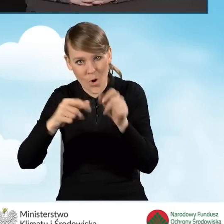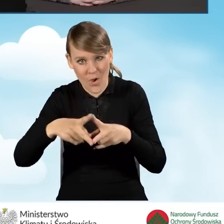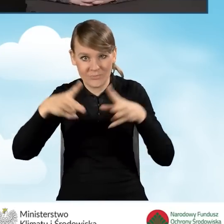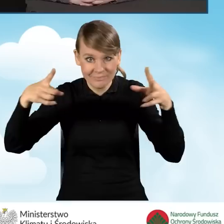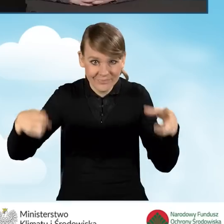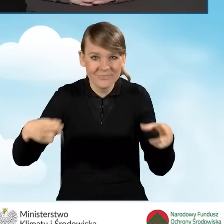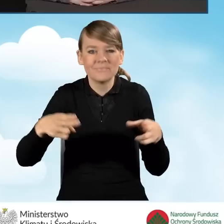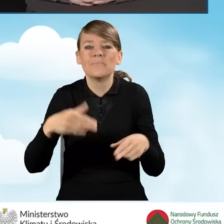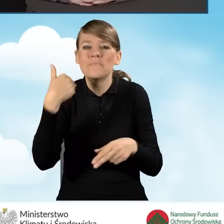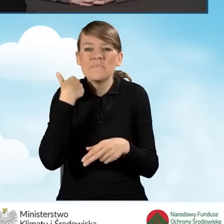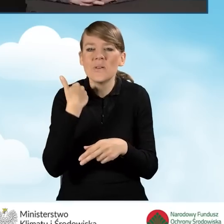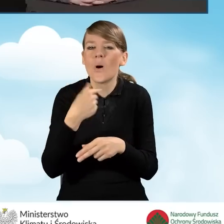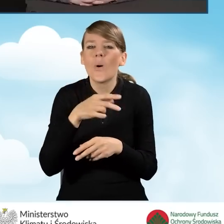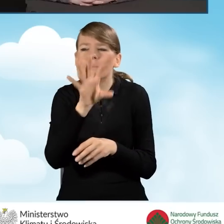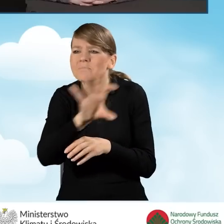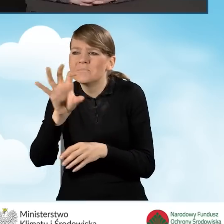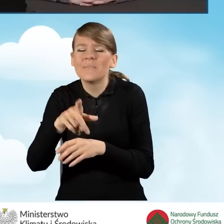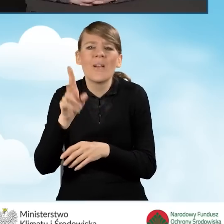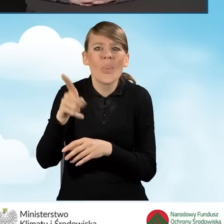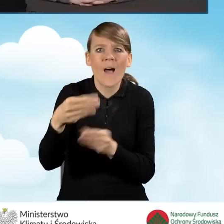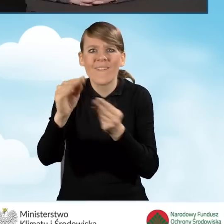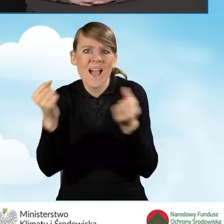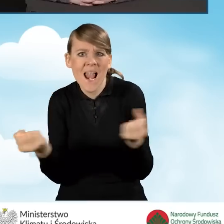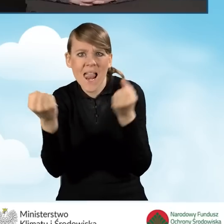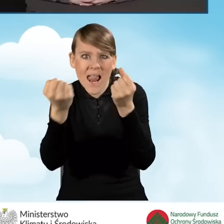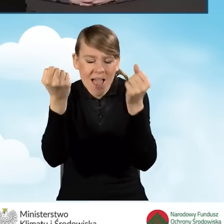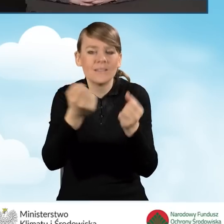Został on opublikowany w połowie roku,